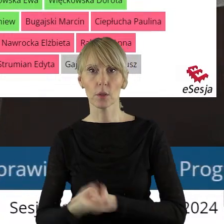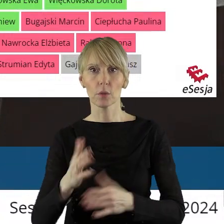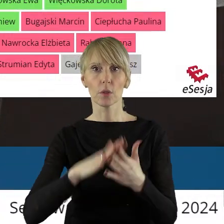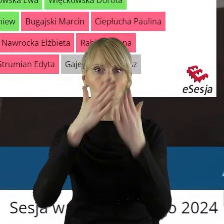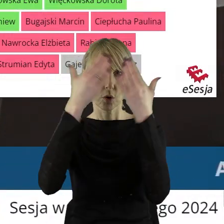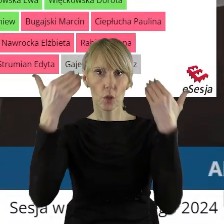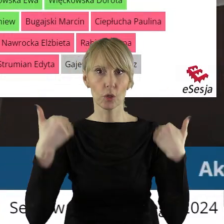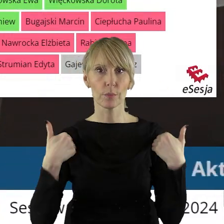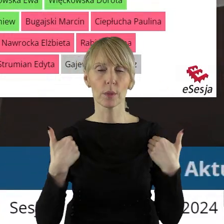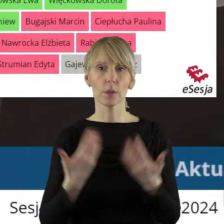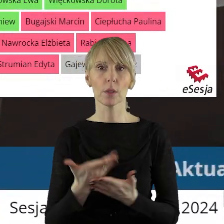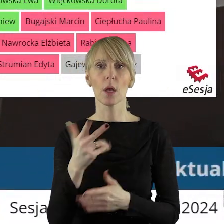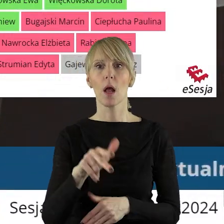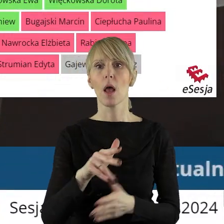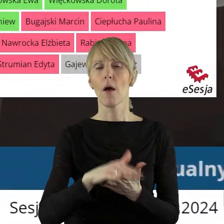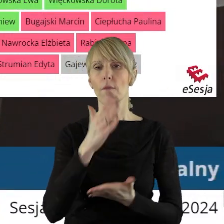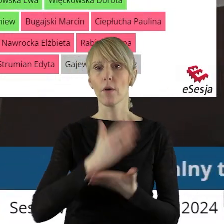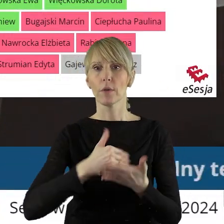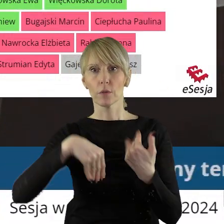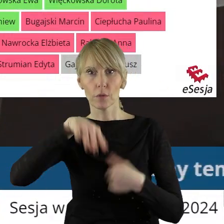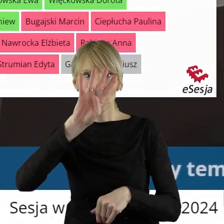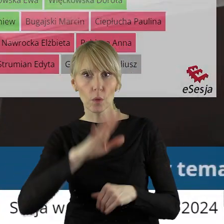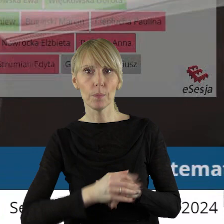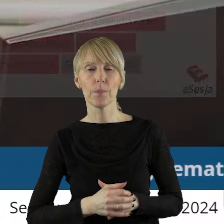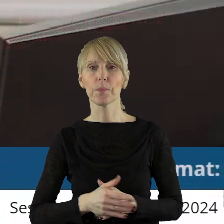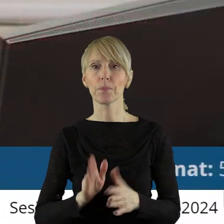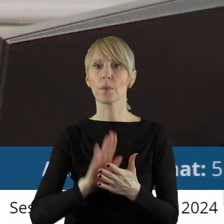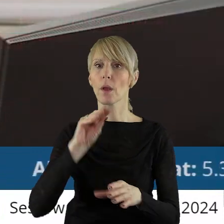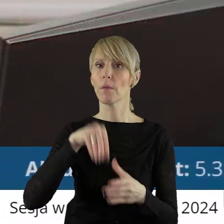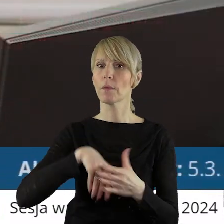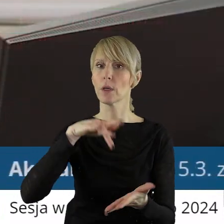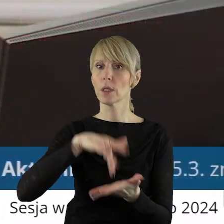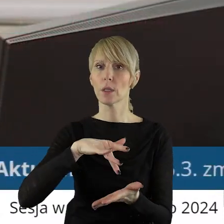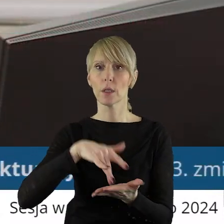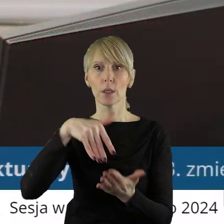Szpitala Wojewódzkiego im. Prymasa Kardynała Stefana Wyszyńskiego w Sieradzu.